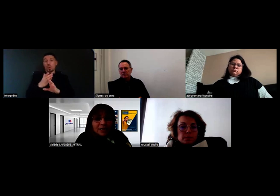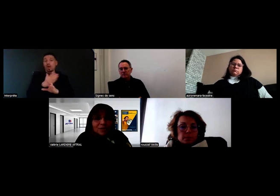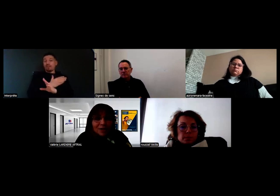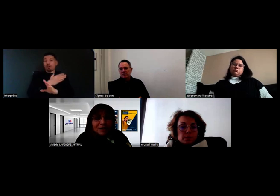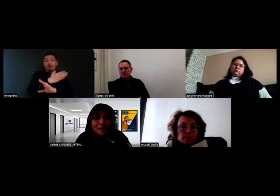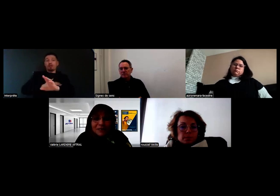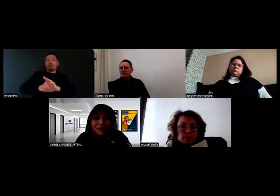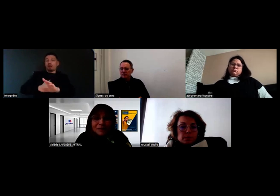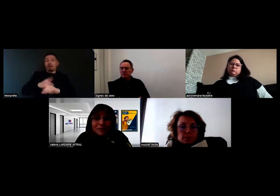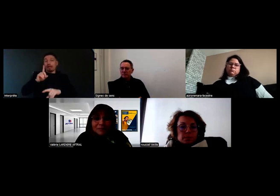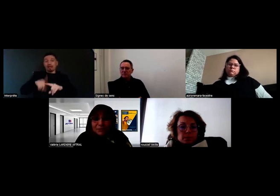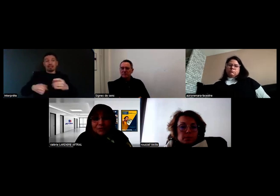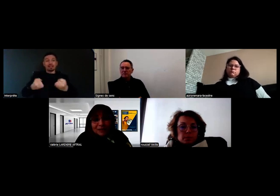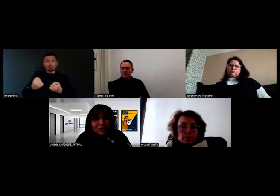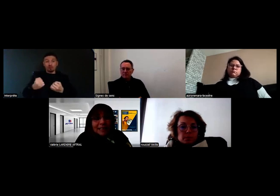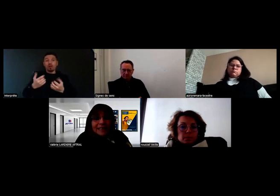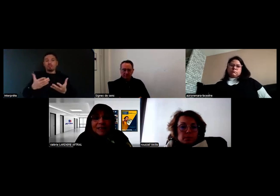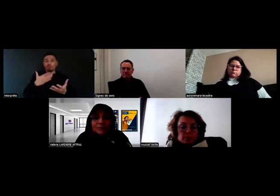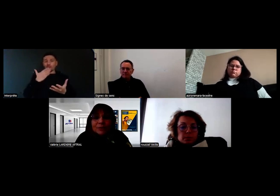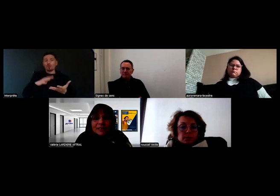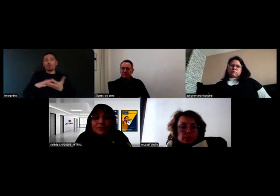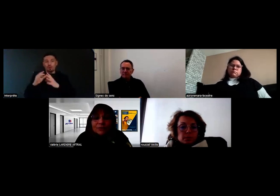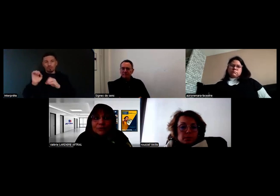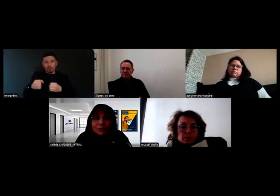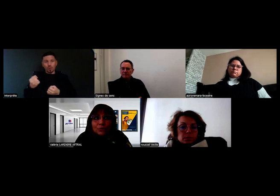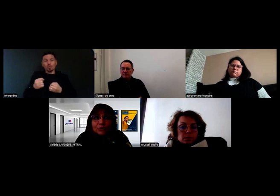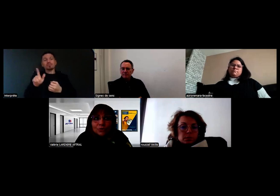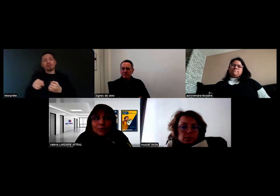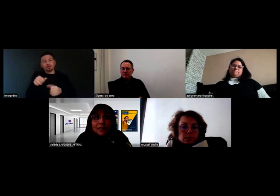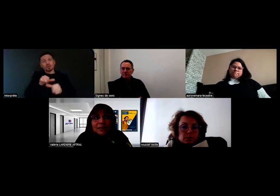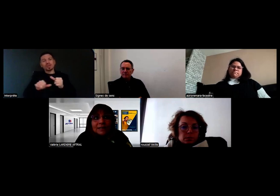et vérifier qu'elles soient suffisantes. Pour les personnes sourdes aujourd'hui,